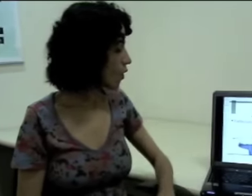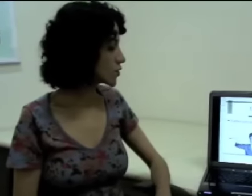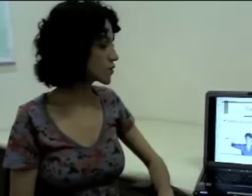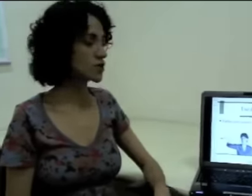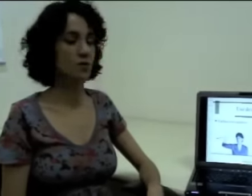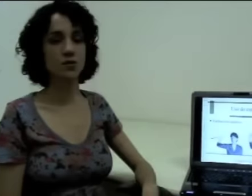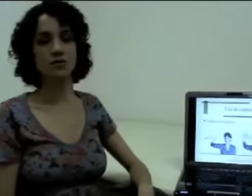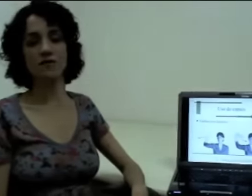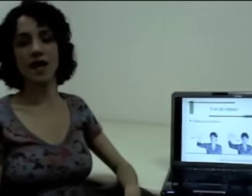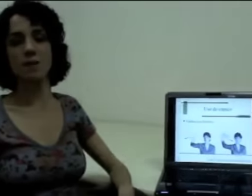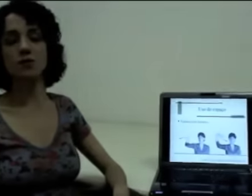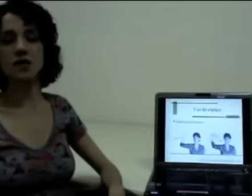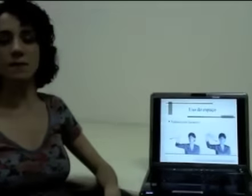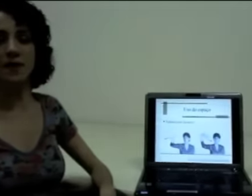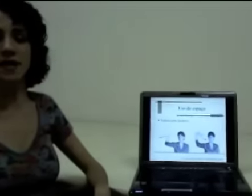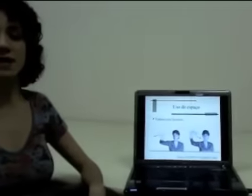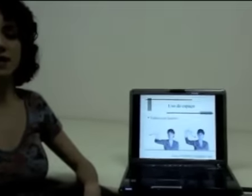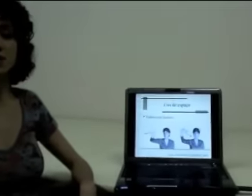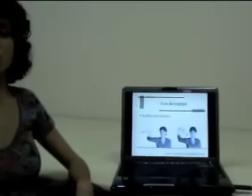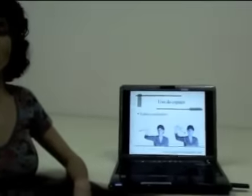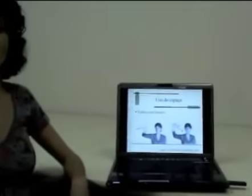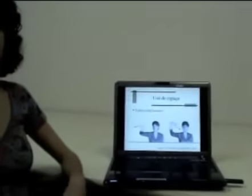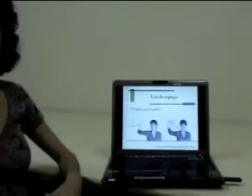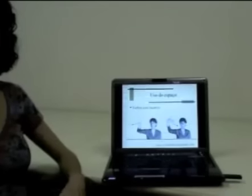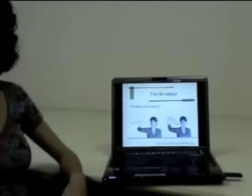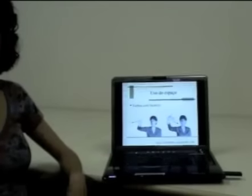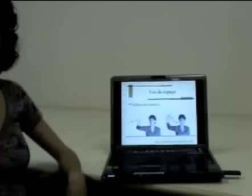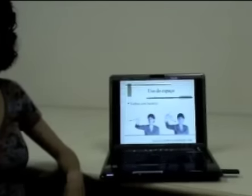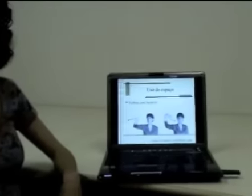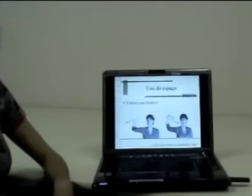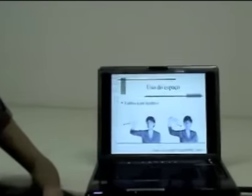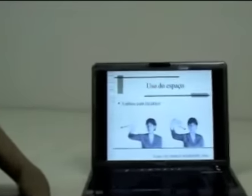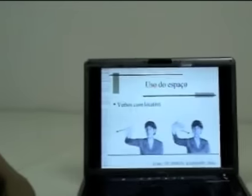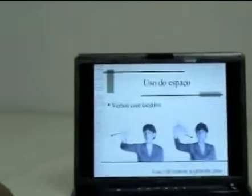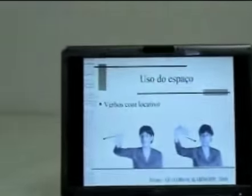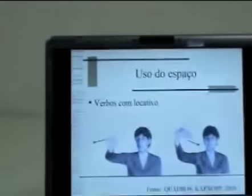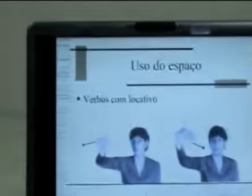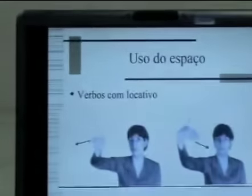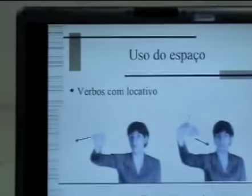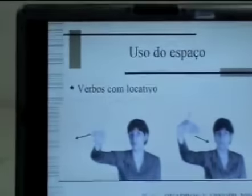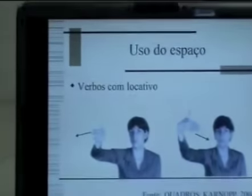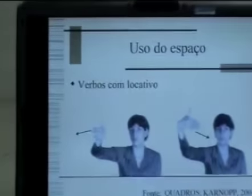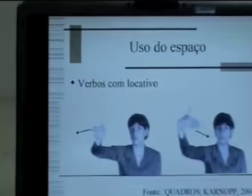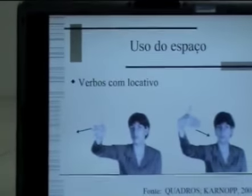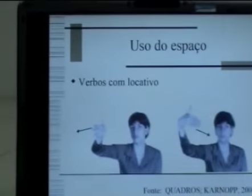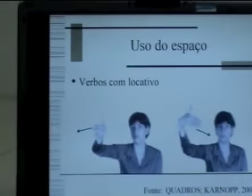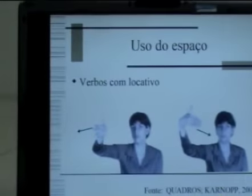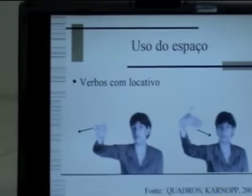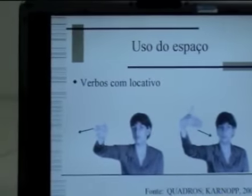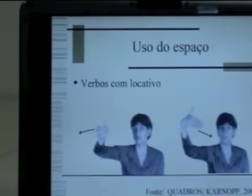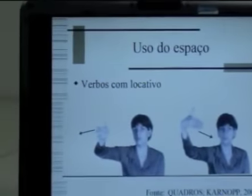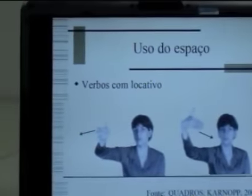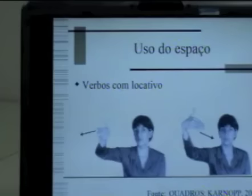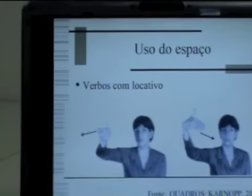Outro tipo de verbo também que explora o espaço, são os verbos chamados de verbos com locativo.